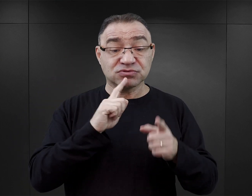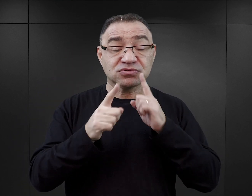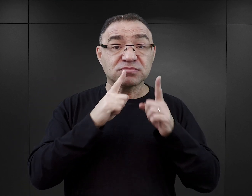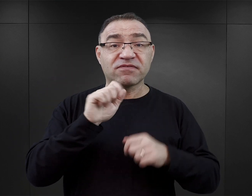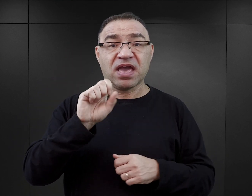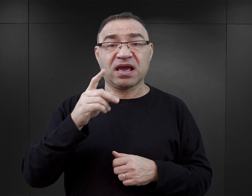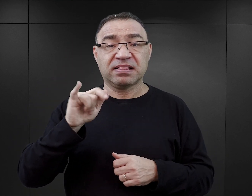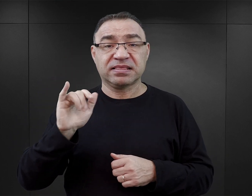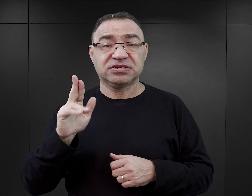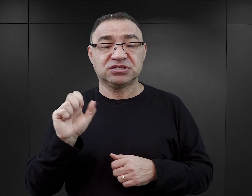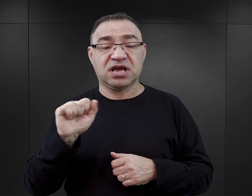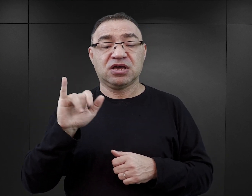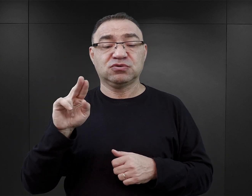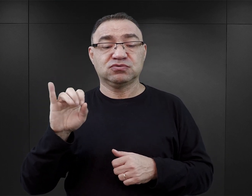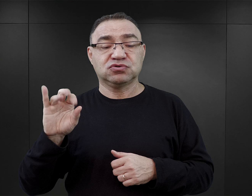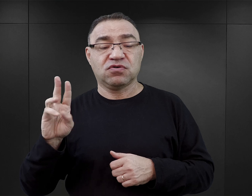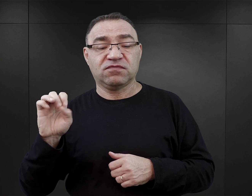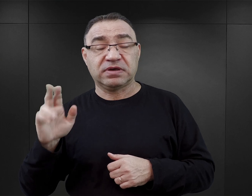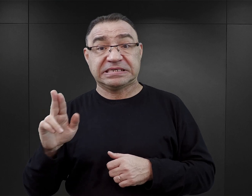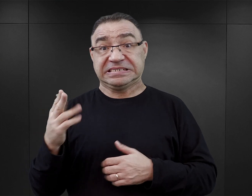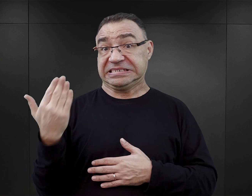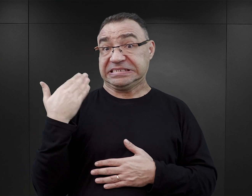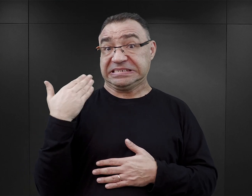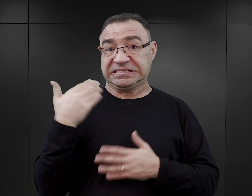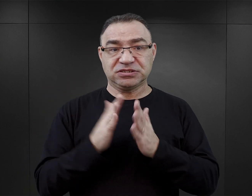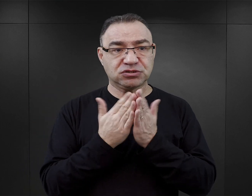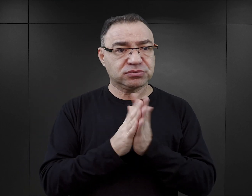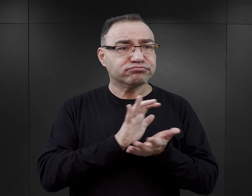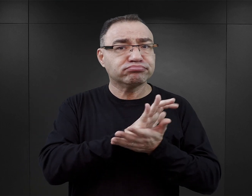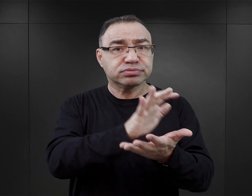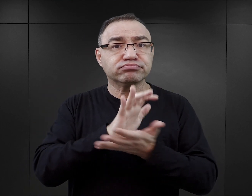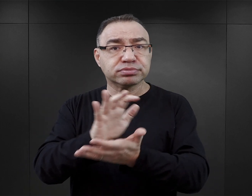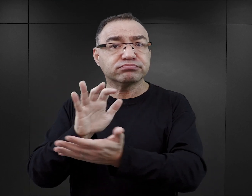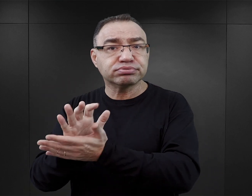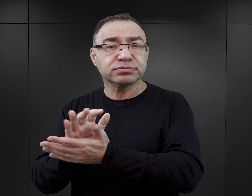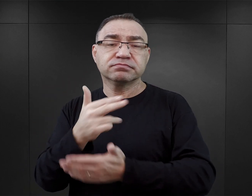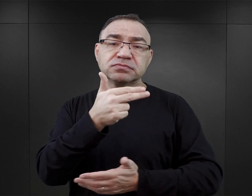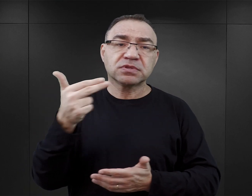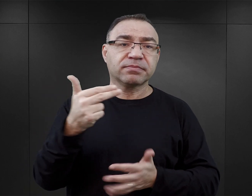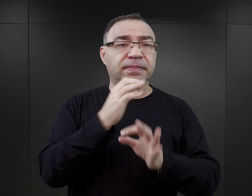W ostatnim czasie na rynku wydawniczym ukazało się sporo publikacji z Auschwitz w tytule.